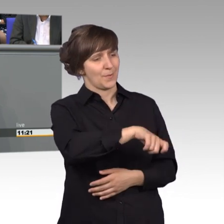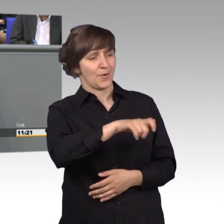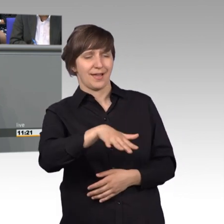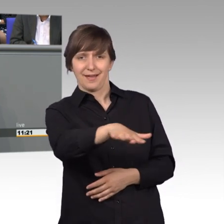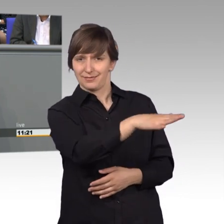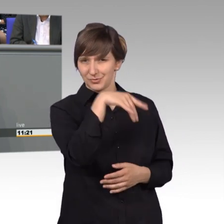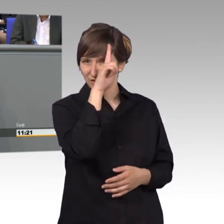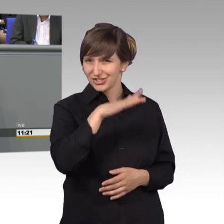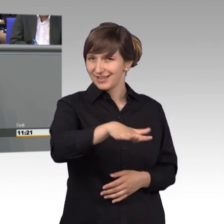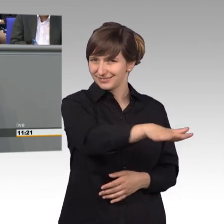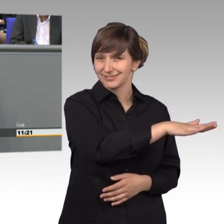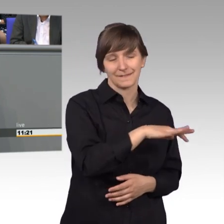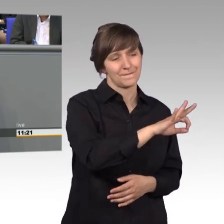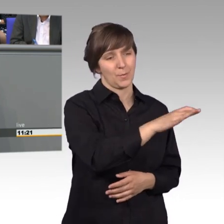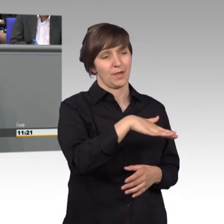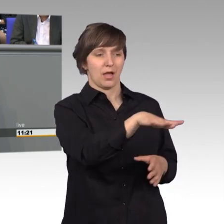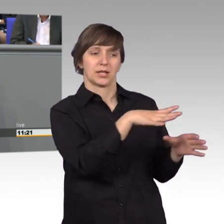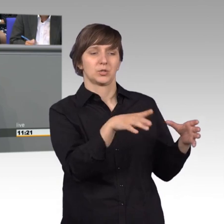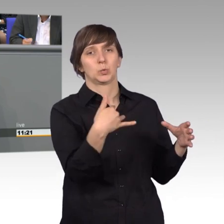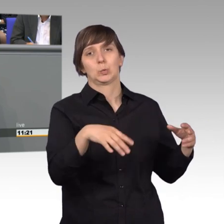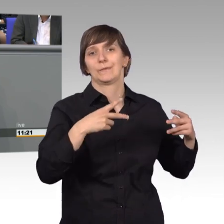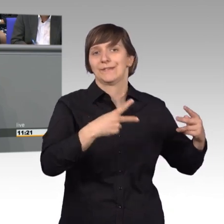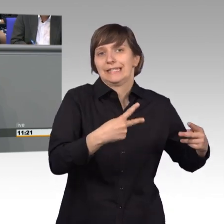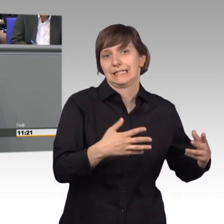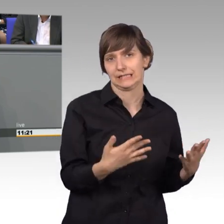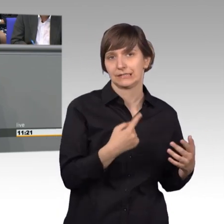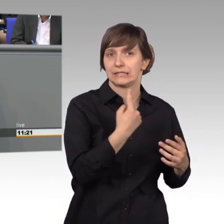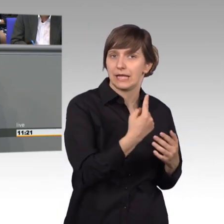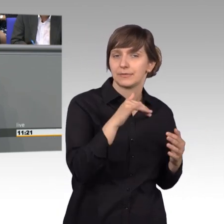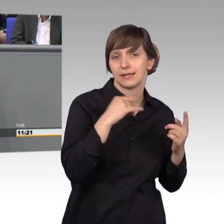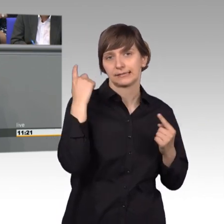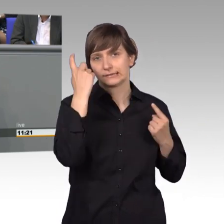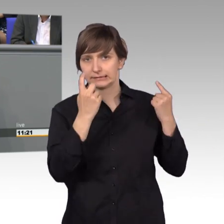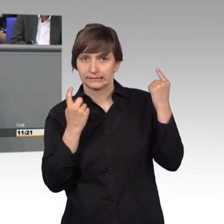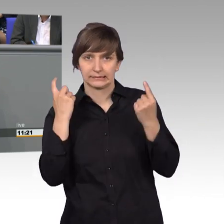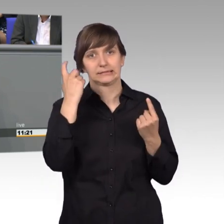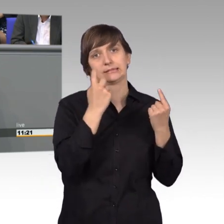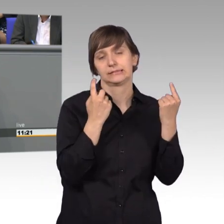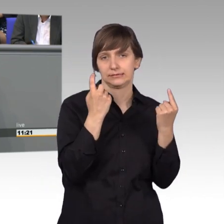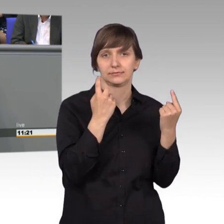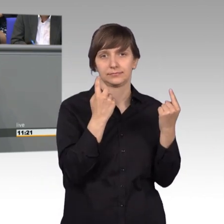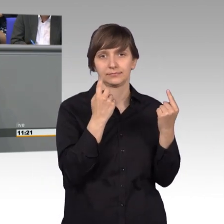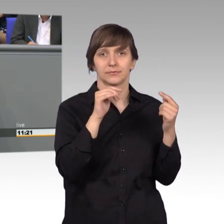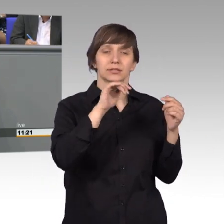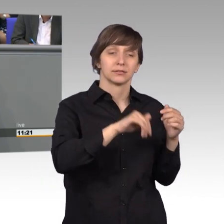sehr wichtig ist und ihnen teilweise sehr große Sorgen bereitet. Erst an dritter Stelle lagen Petitionen